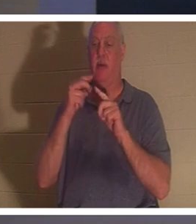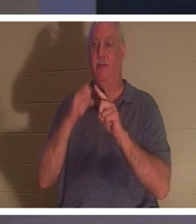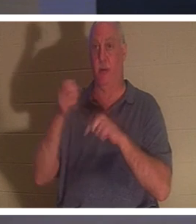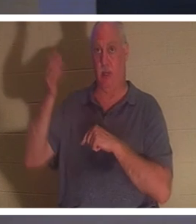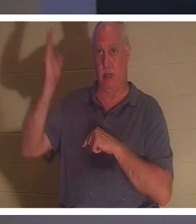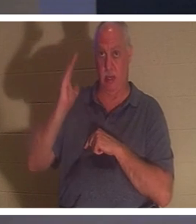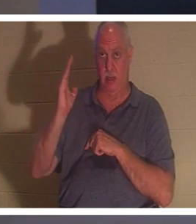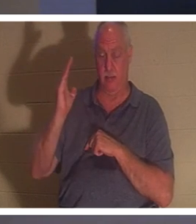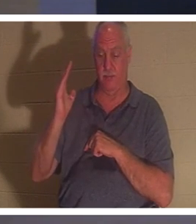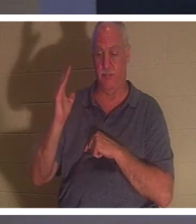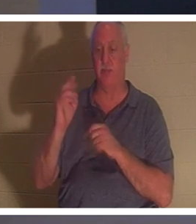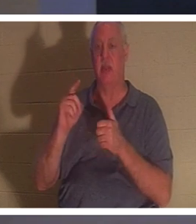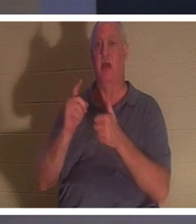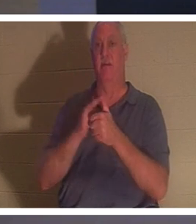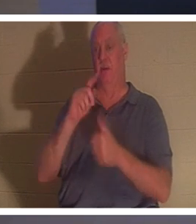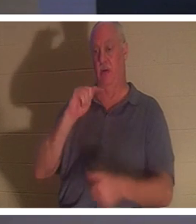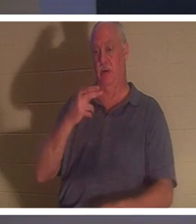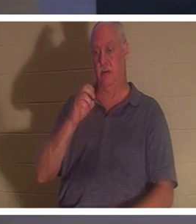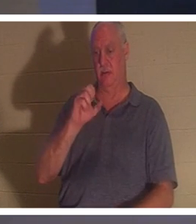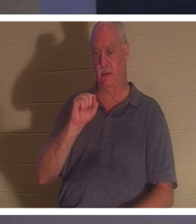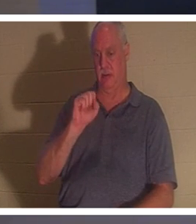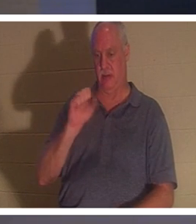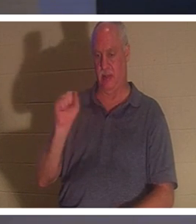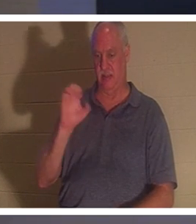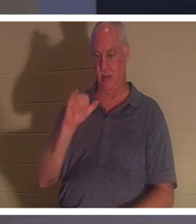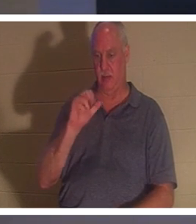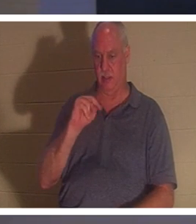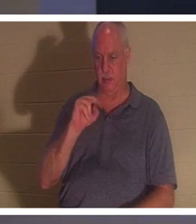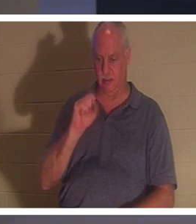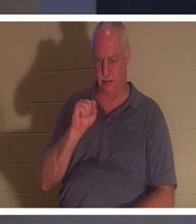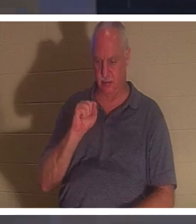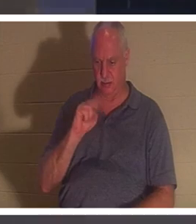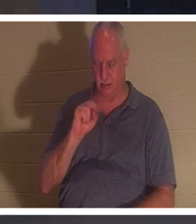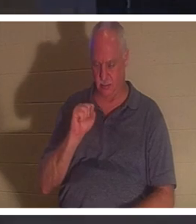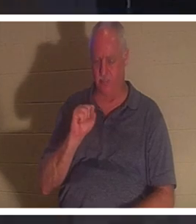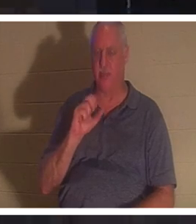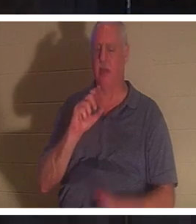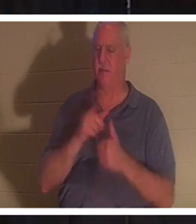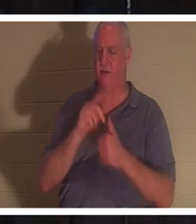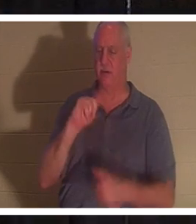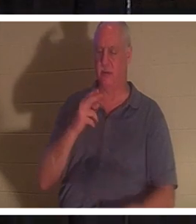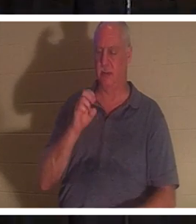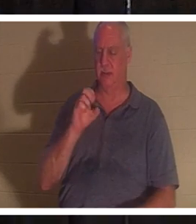1 帖撒罗尼迦前书和我已经提到过一些。如果我们相信耶稣死了又